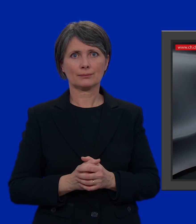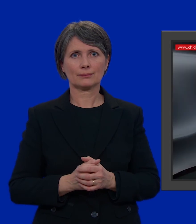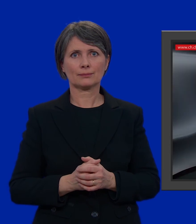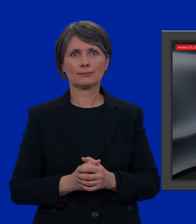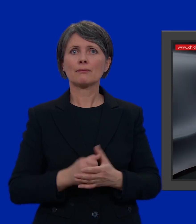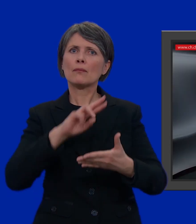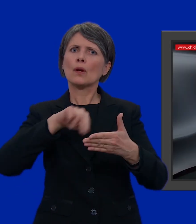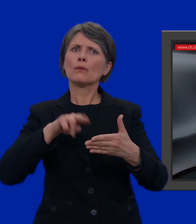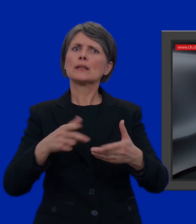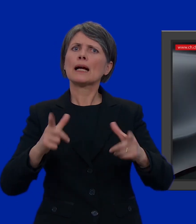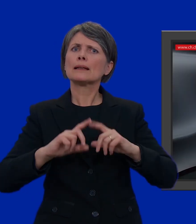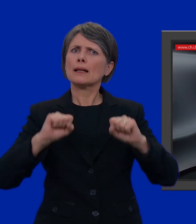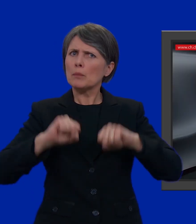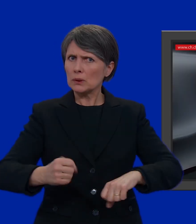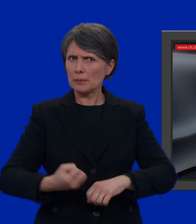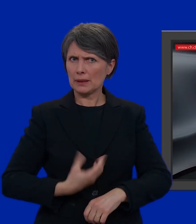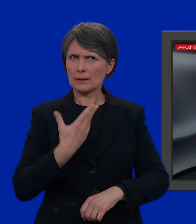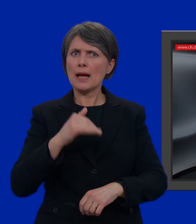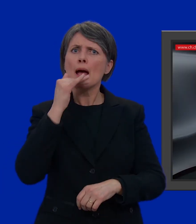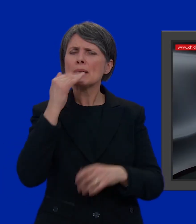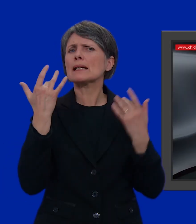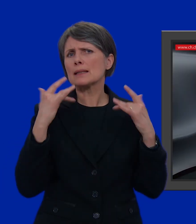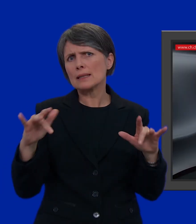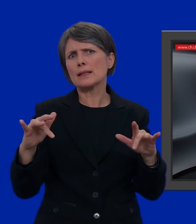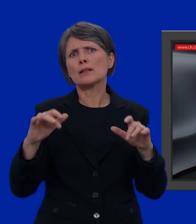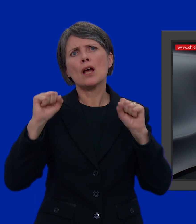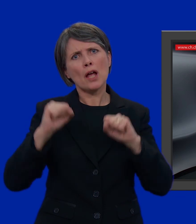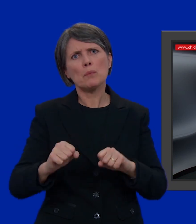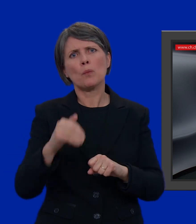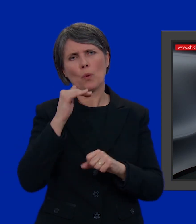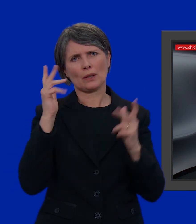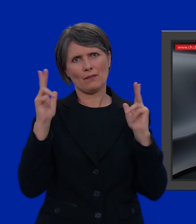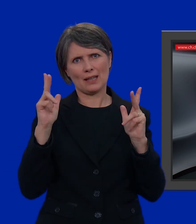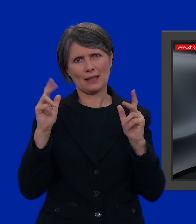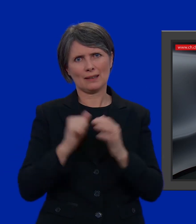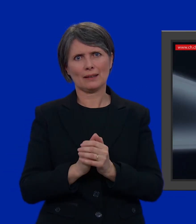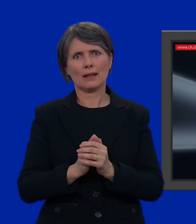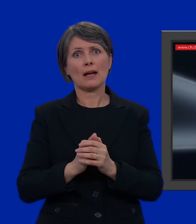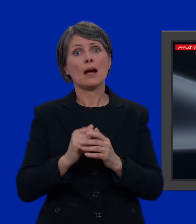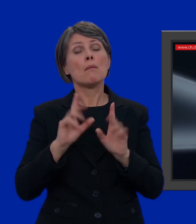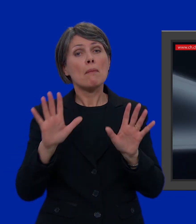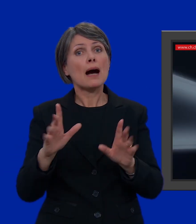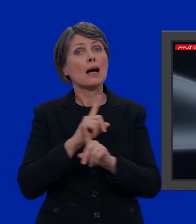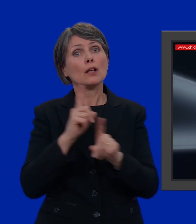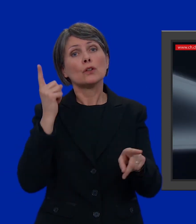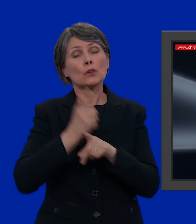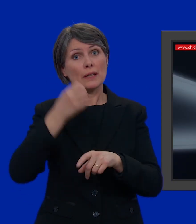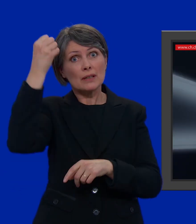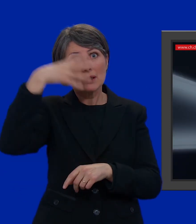Votare ci permette di dire la nostra. È abbastanza semplice e può essere anche divertente. Ora però non bisogna scordarsi